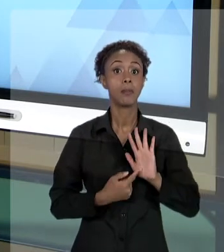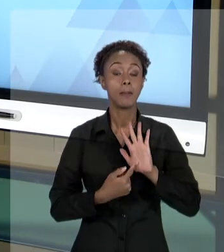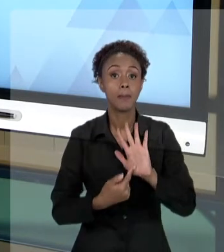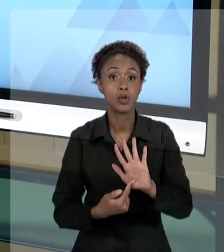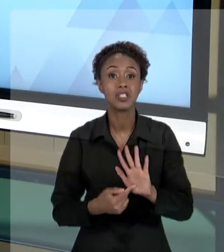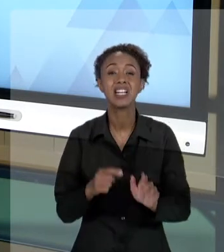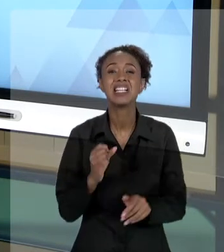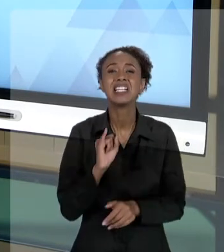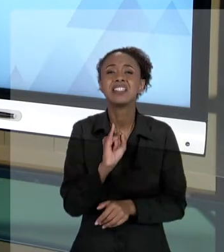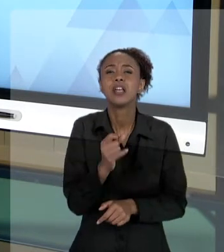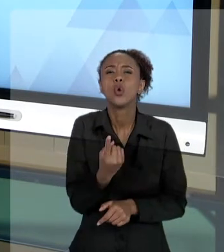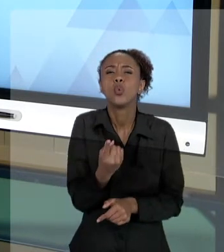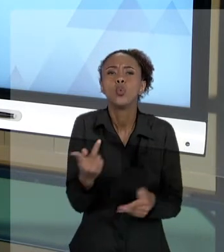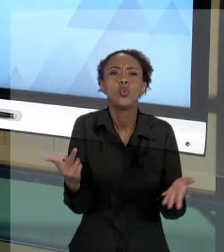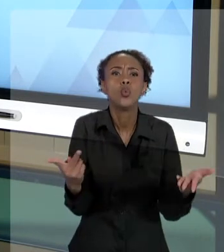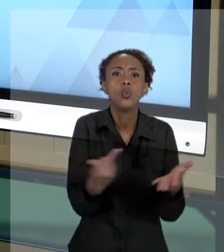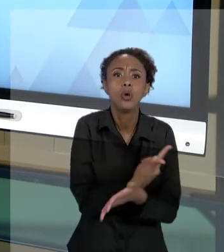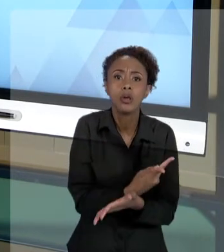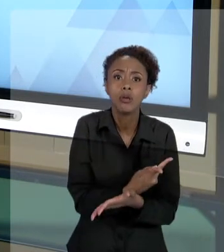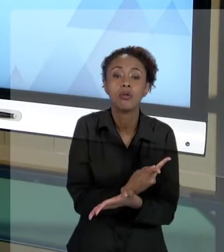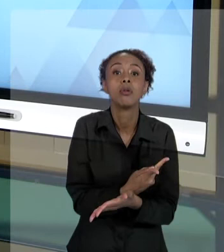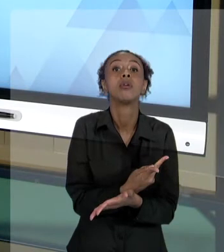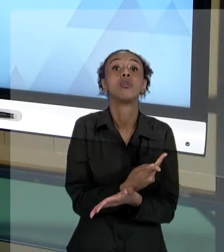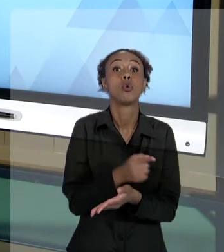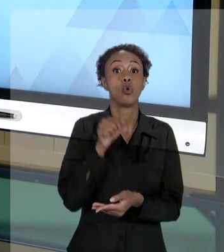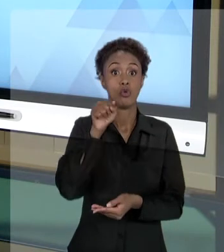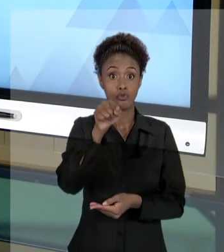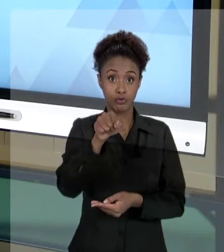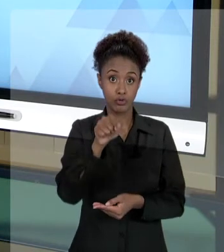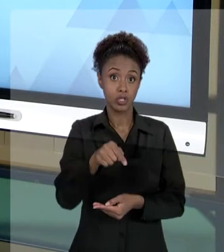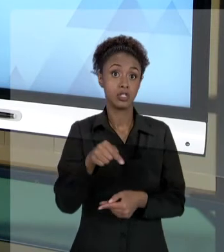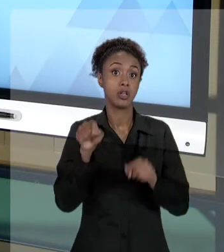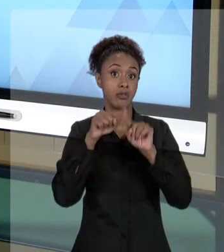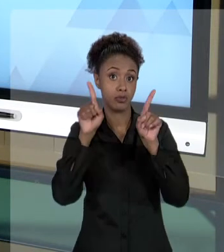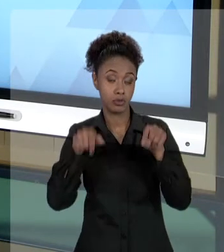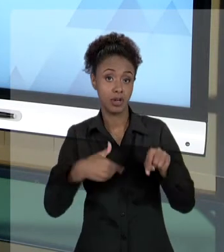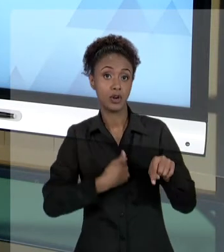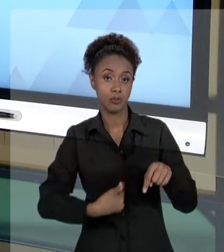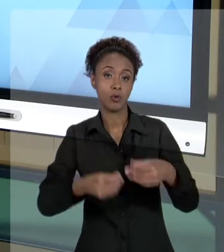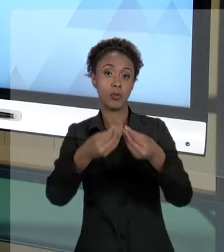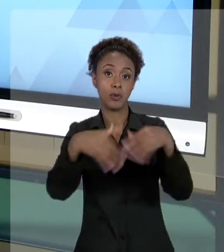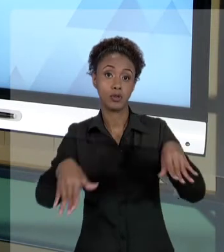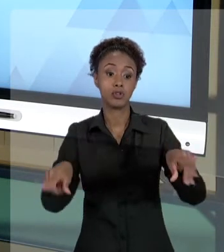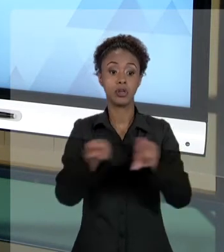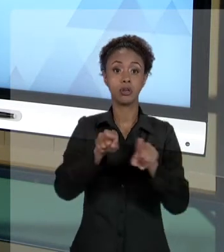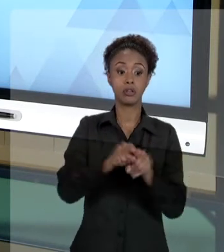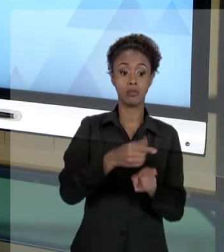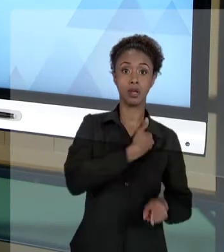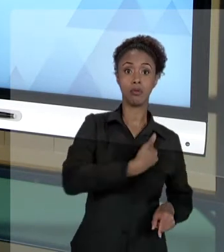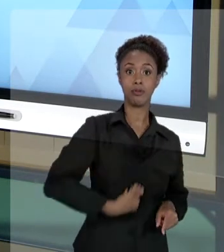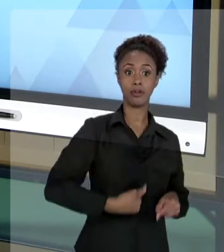PODE PREJUDICAR VOCÊ, COMO FUNCIONÁRIO, E PREJUDICAR UM ESTADO, PORQUE PERCEBAM UMA COISA,